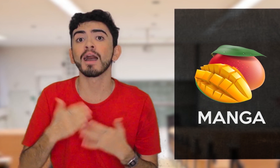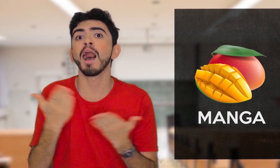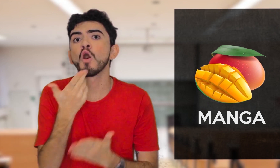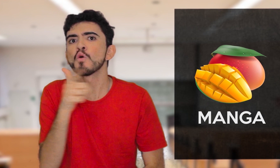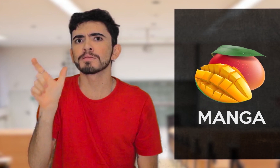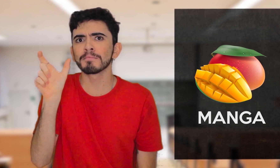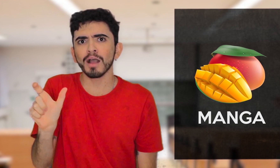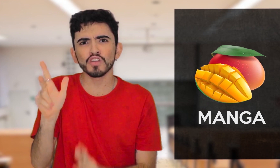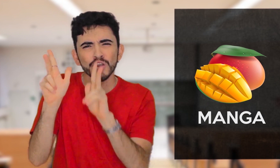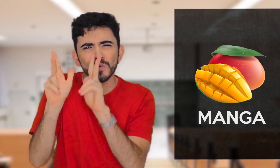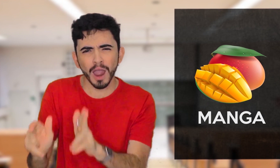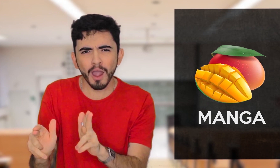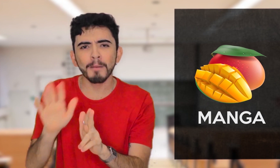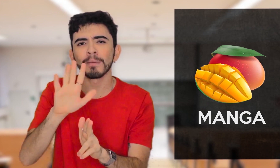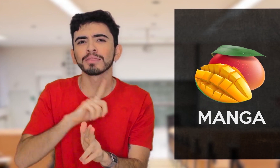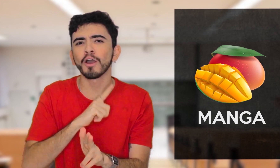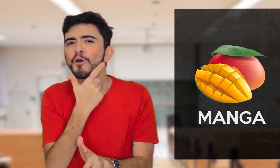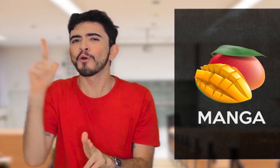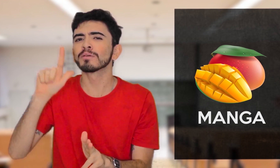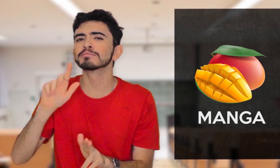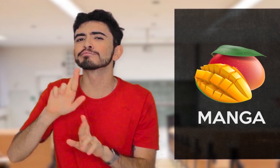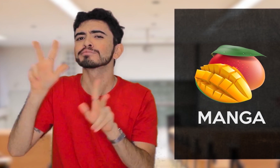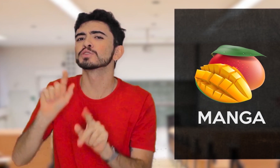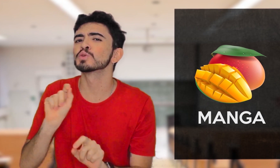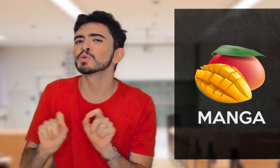Mas essa mesma palavra no Português em outro significado,